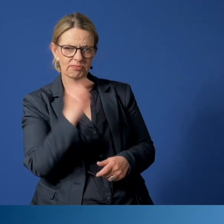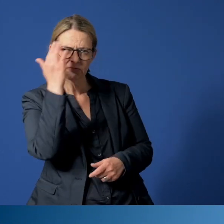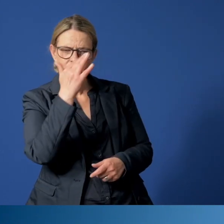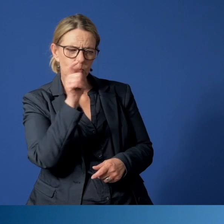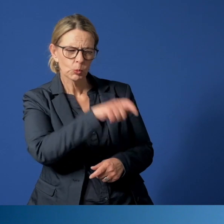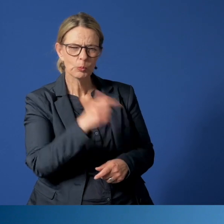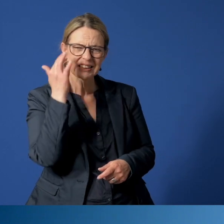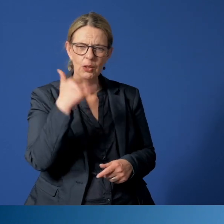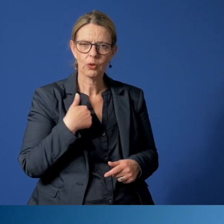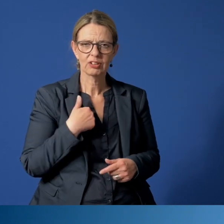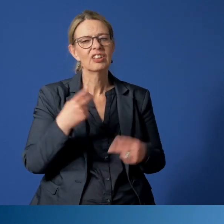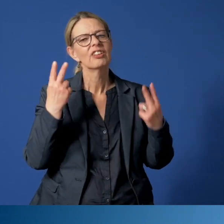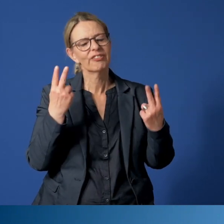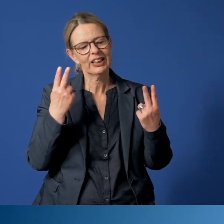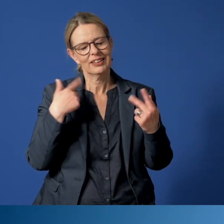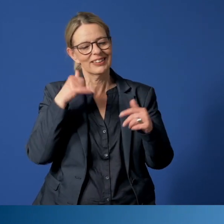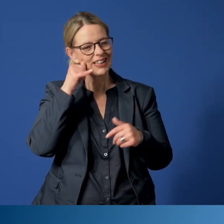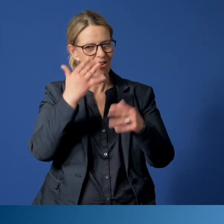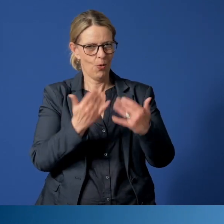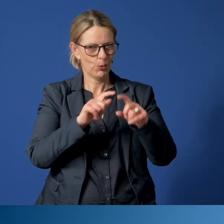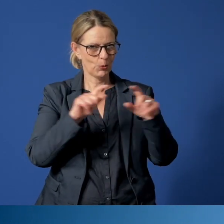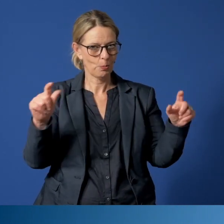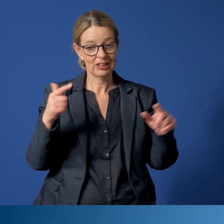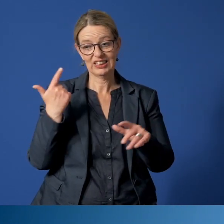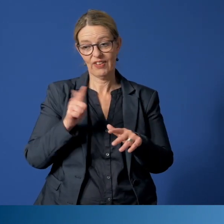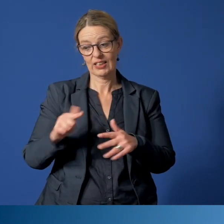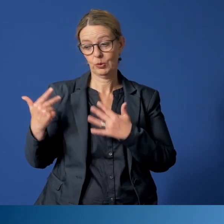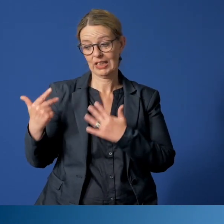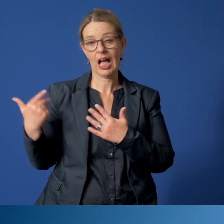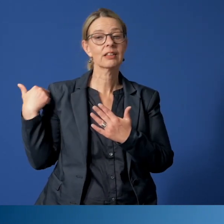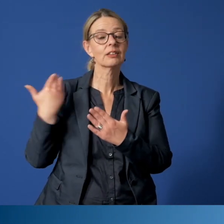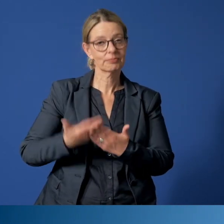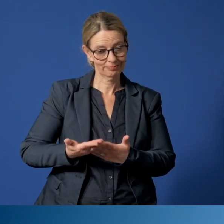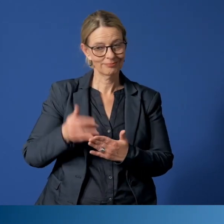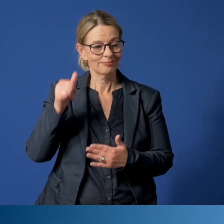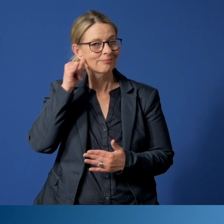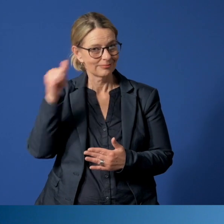Als zentrale Rufnummer ist bereits seit 2008 das Essener Kinder- und Jugendnotruftelefon